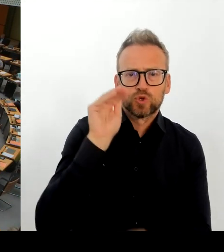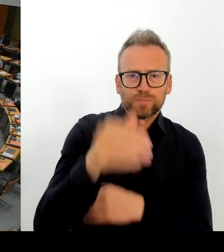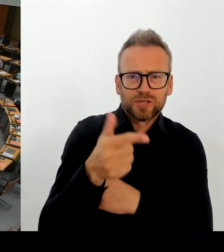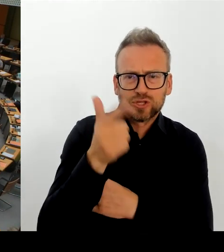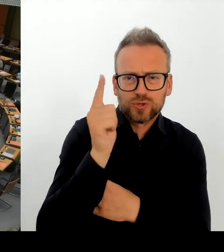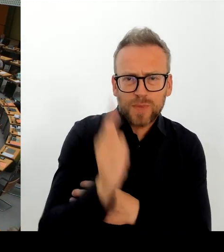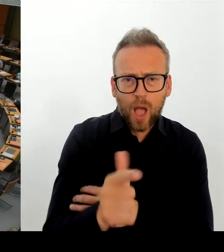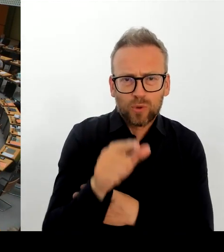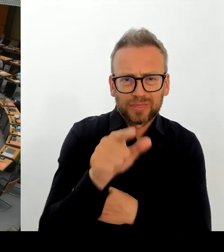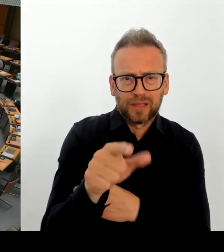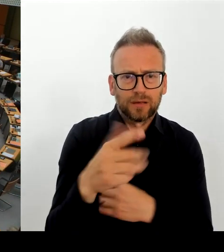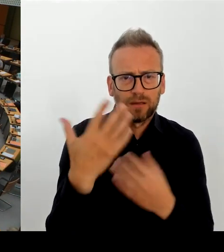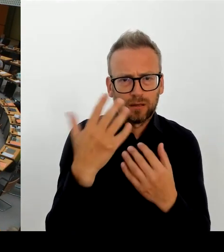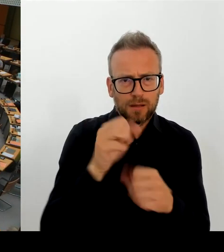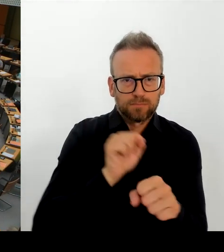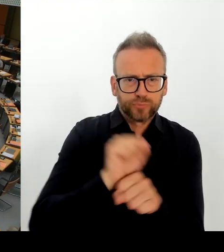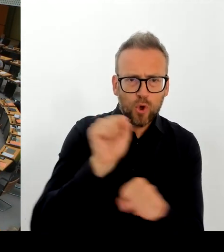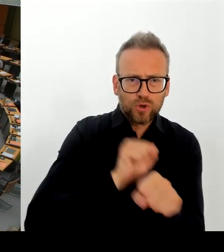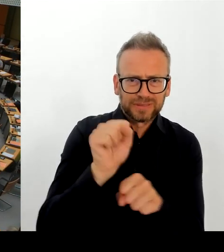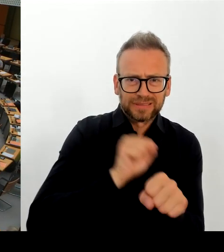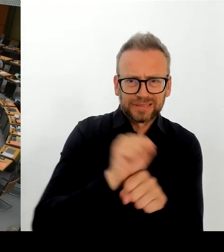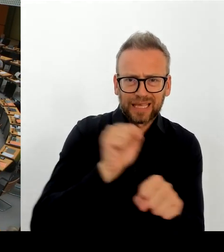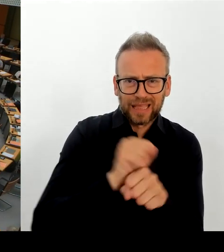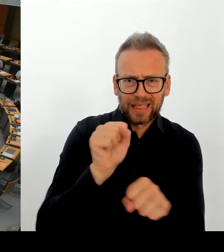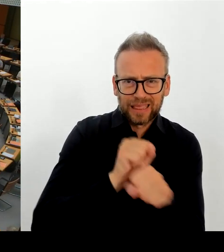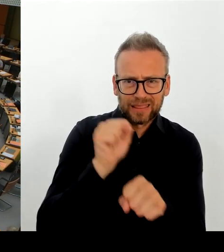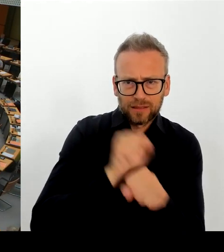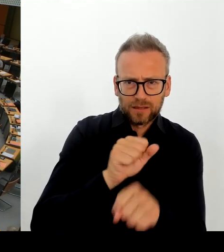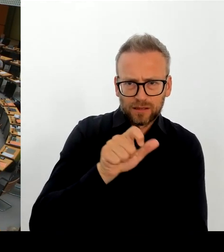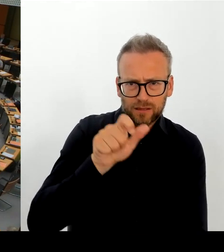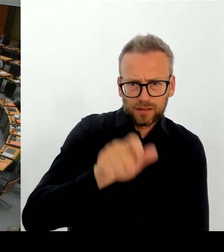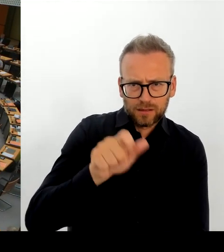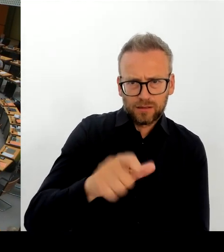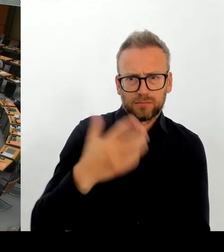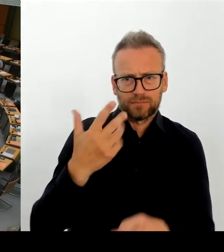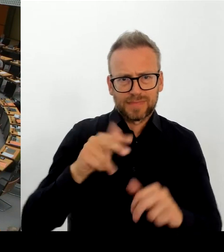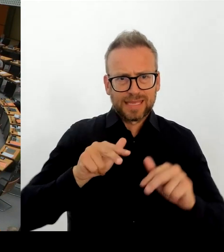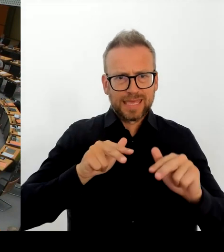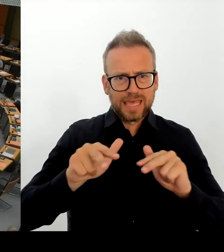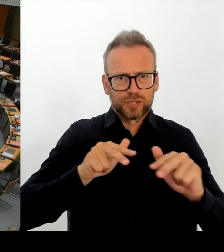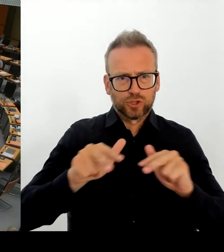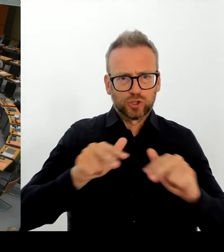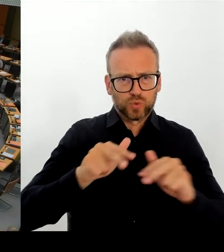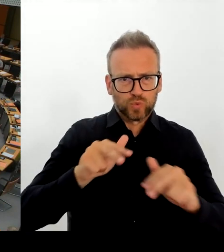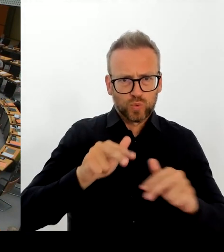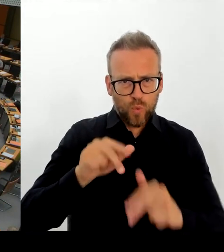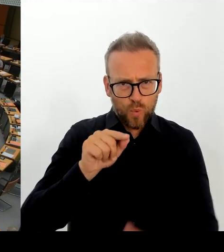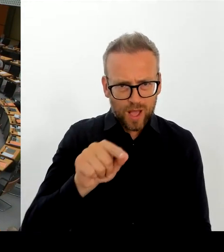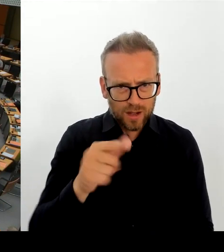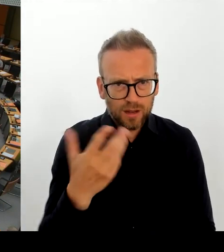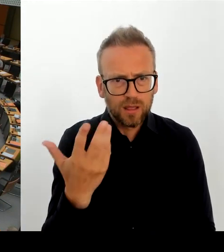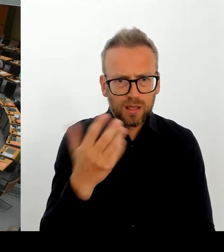Wie stehen Sie zu dieser Stellungnahme? Und besteht die Möglichkeit, dass es doch noch mal eine Verlängerung gibt?